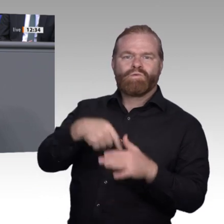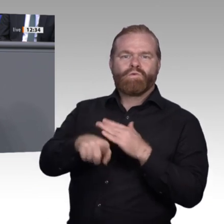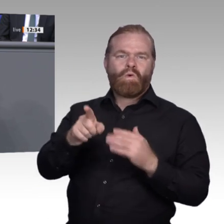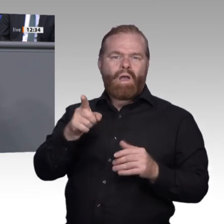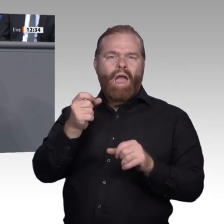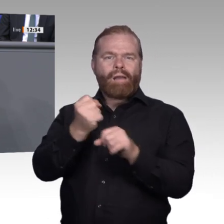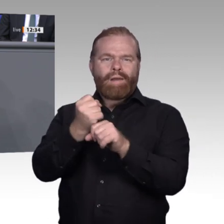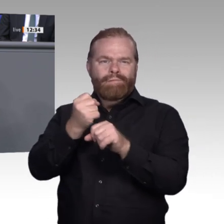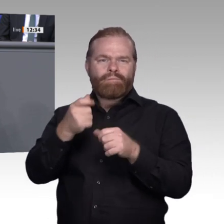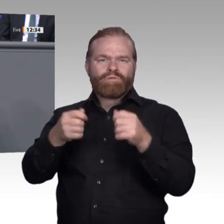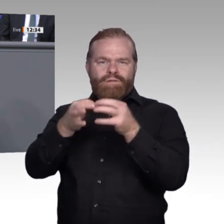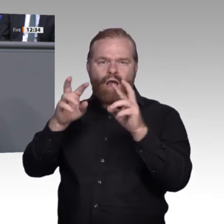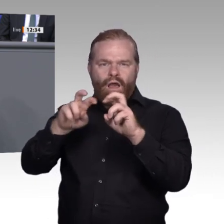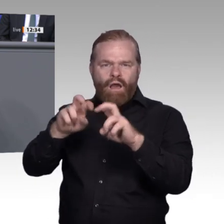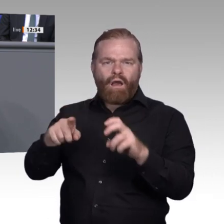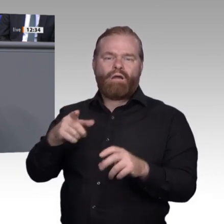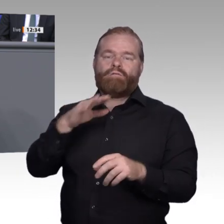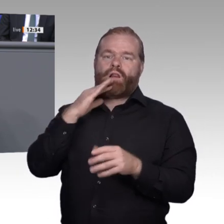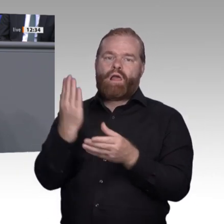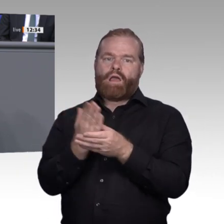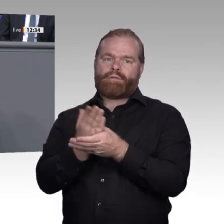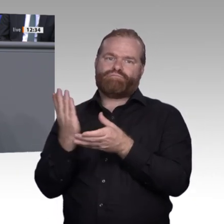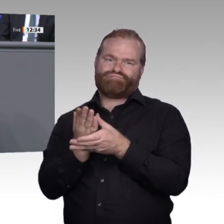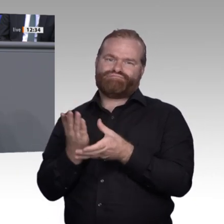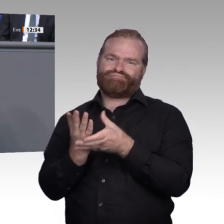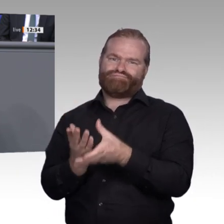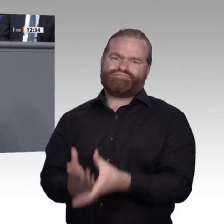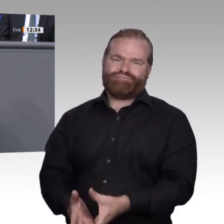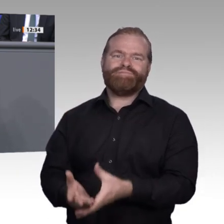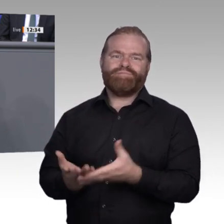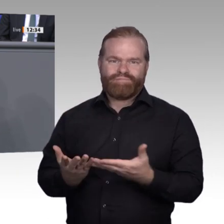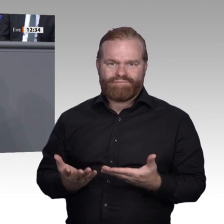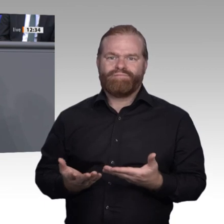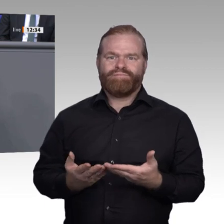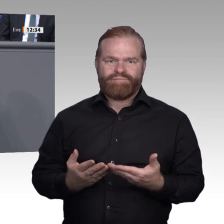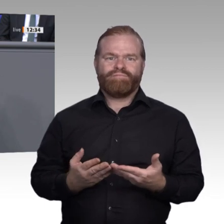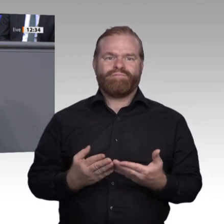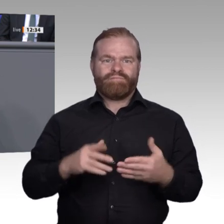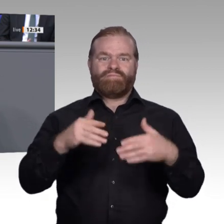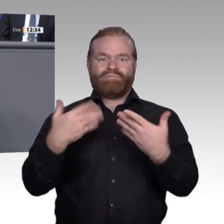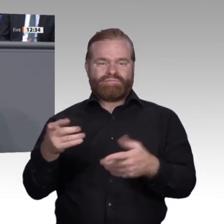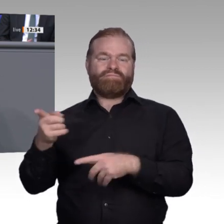Rahmenbedingungen für die Digitalisierung in der Arbeitswelt zu gestalten; genau das ist es, was wir in der Enquete- Kommission machen